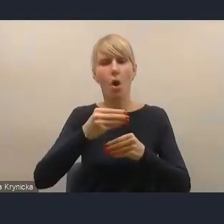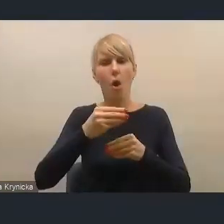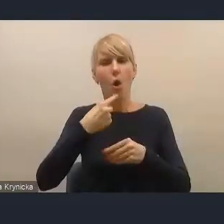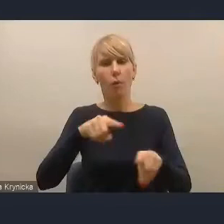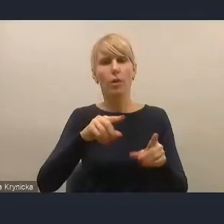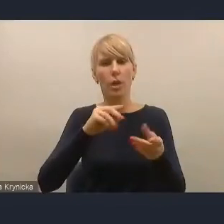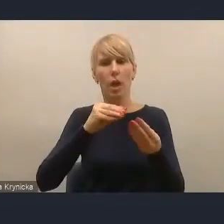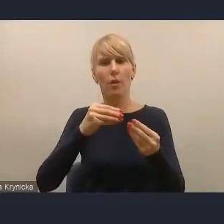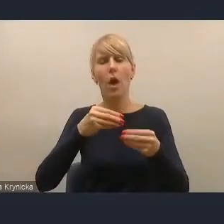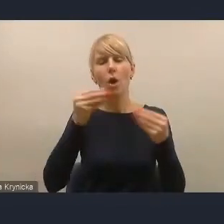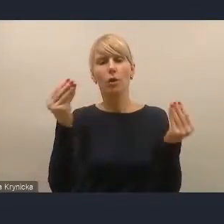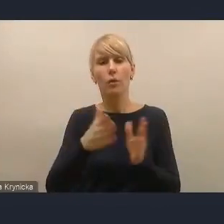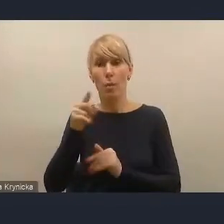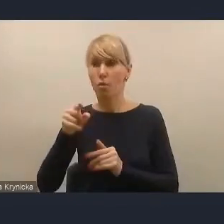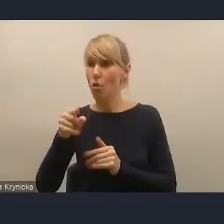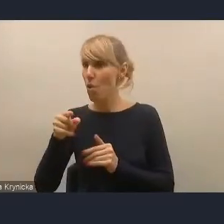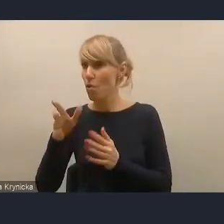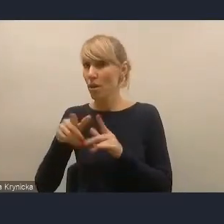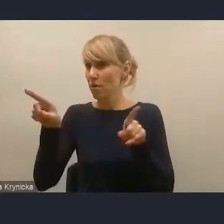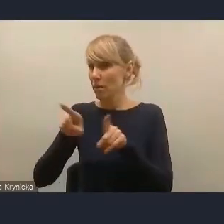W związku z tym sądzimy, że nie powinno być problemu,